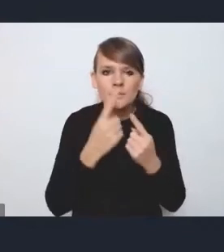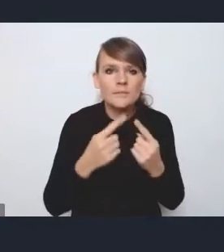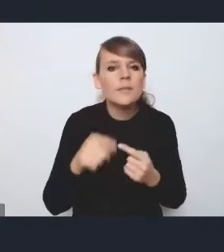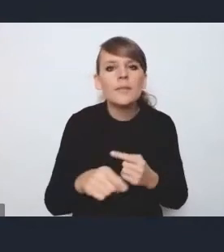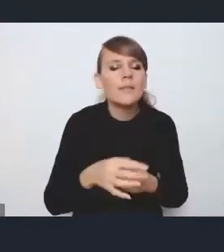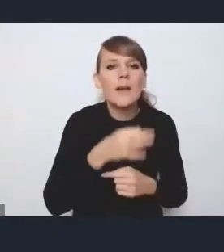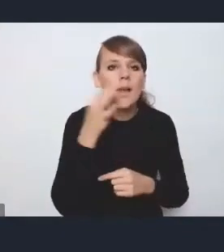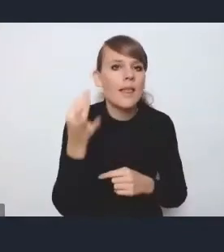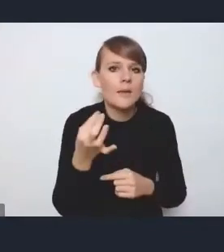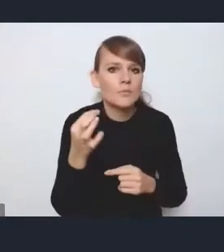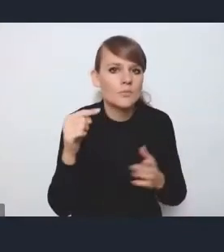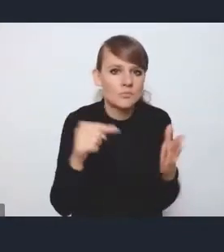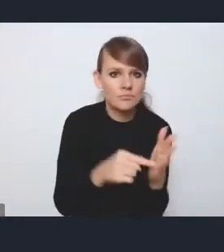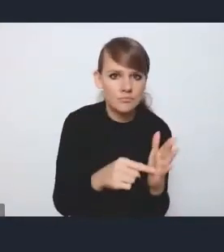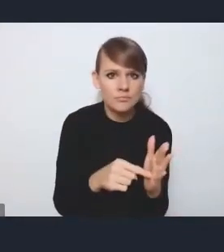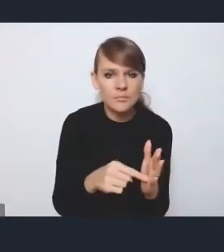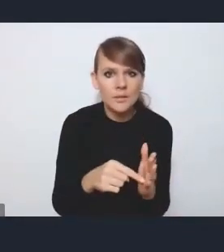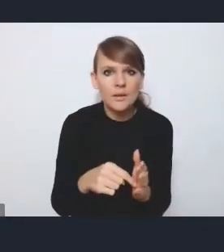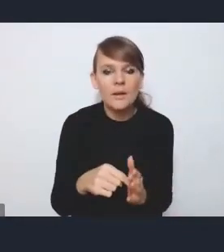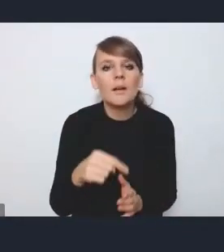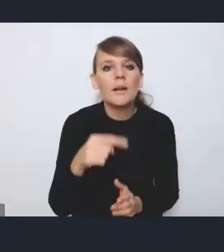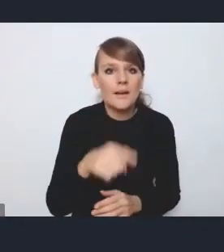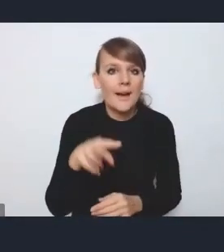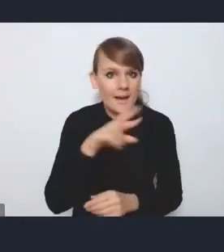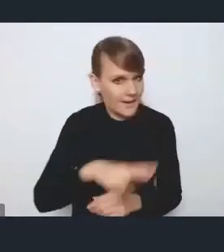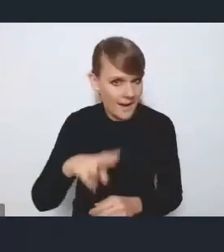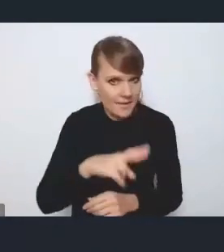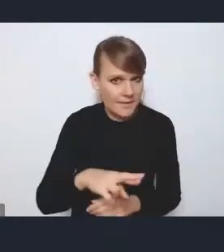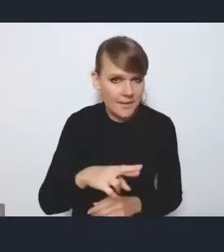będzie ten moment, kiedy ta rada się ukonstytuuje,